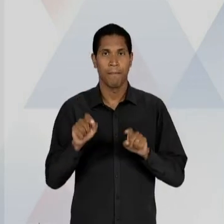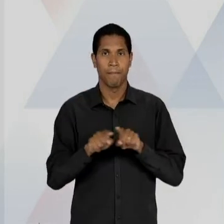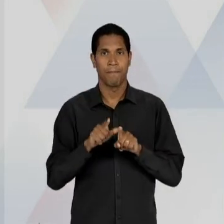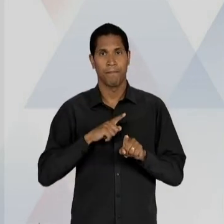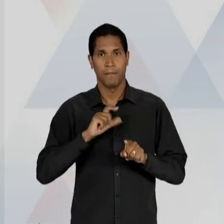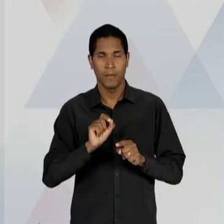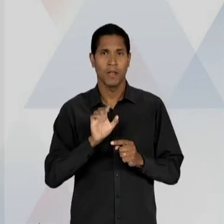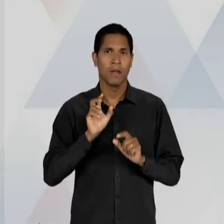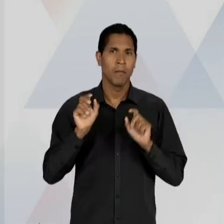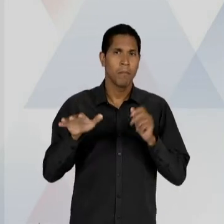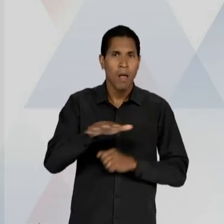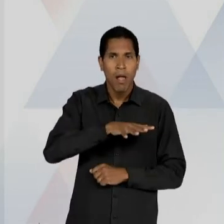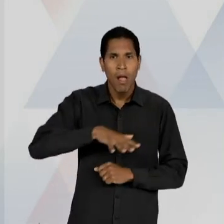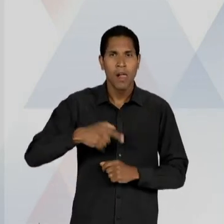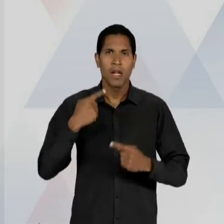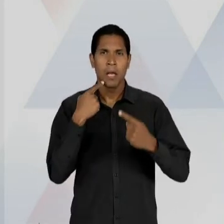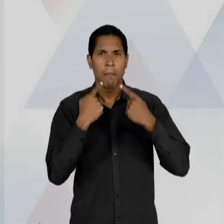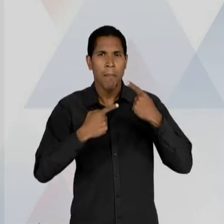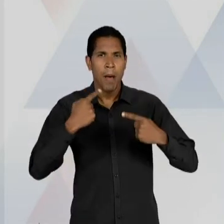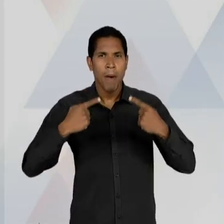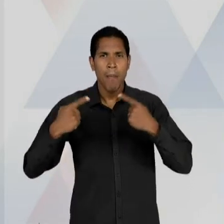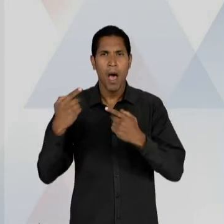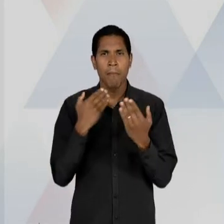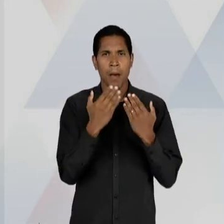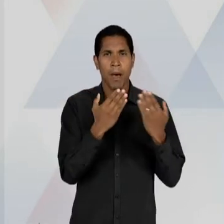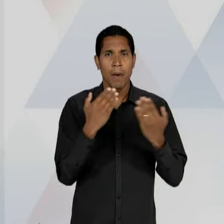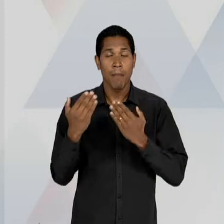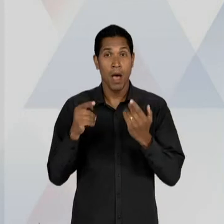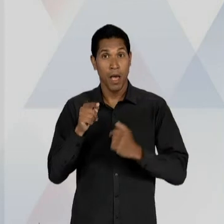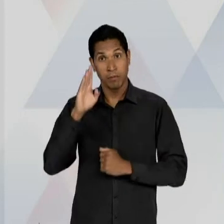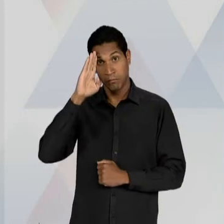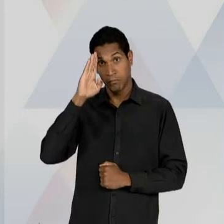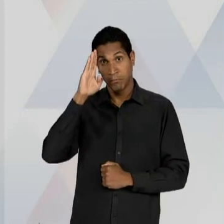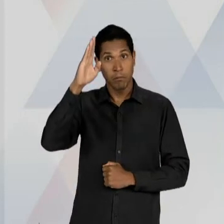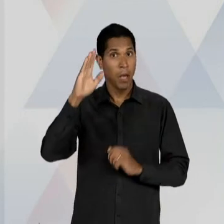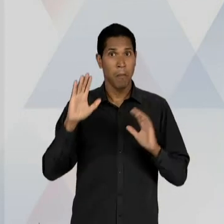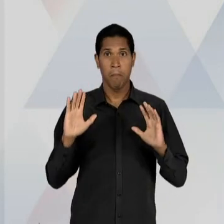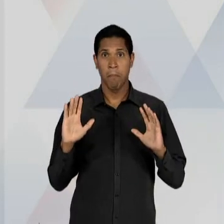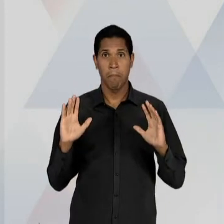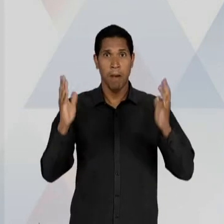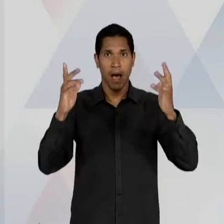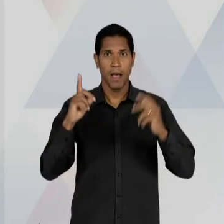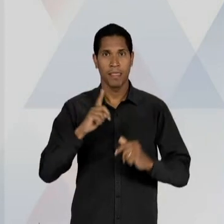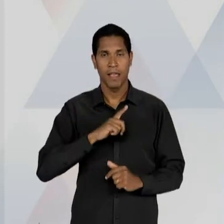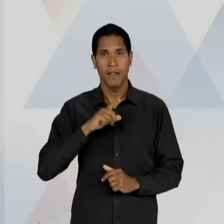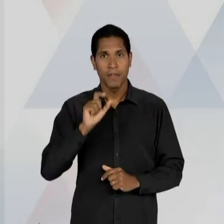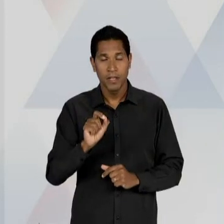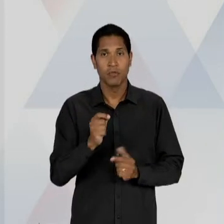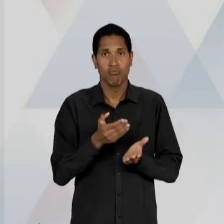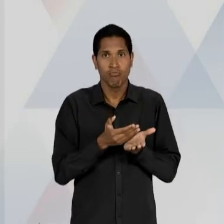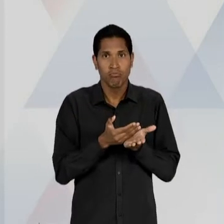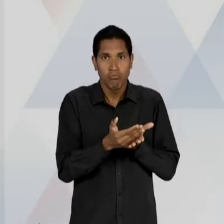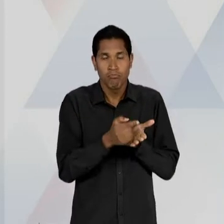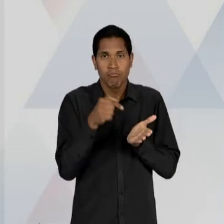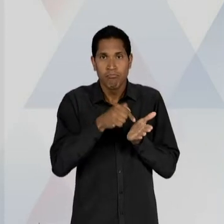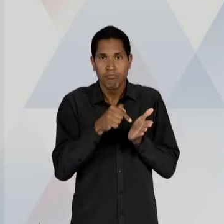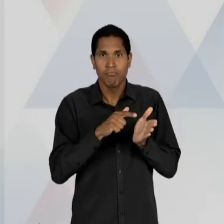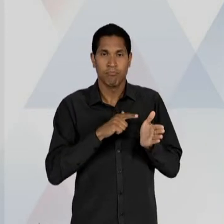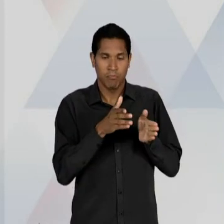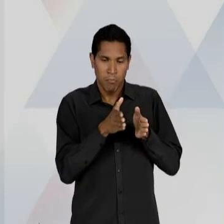QUE FOI O PRINCIPAL EVENTO, POR ASSIM DIZER, OU SEJA, O PRINCIPAL CAPÍTULO DESSE PERÍODO, DA